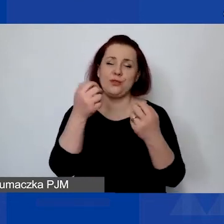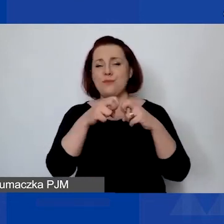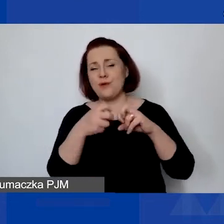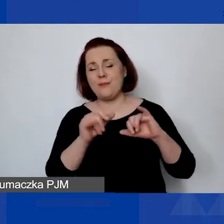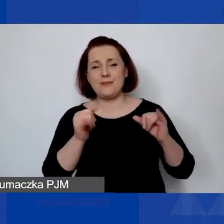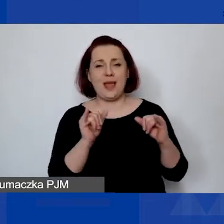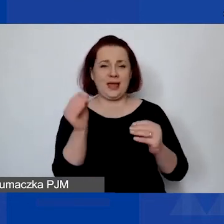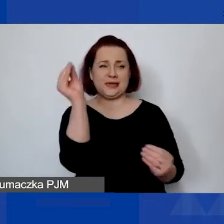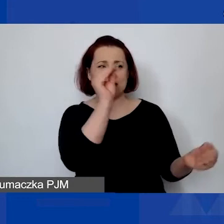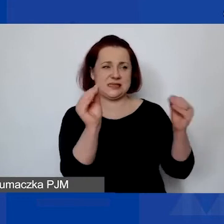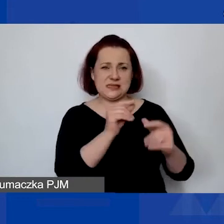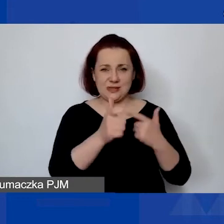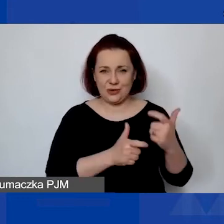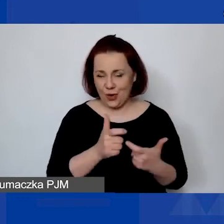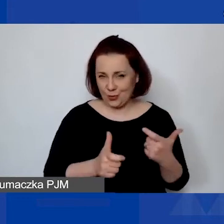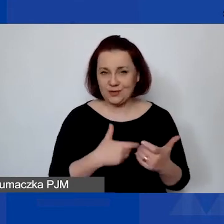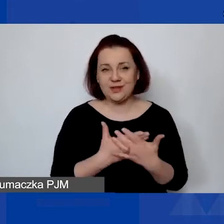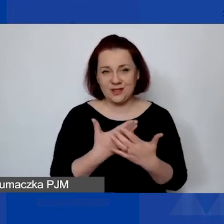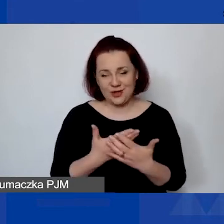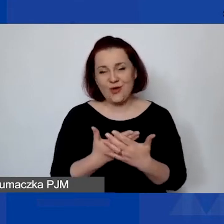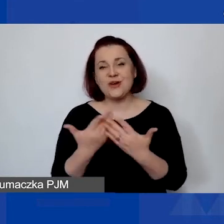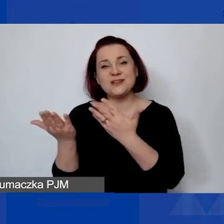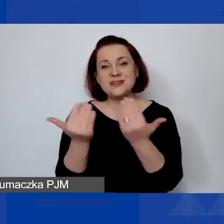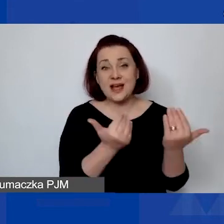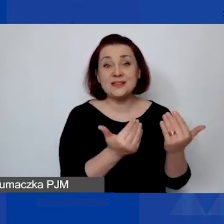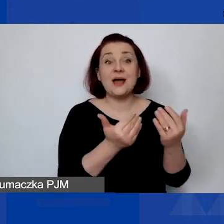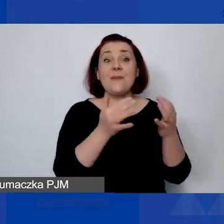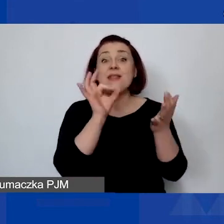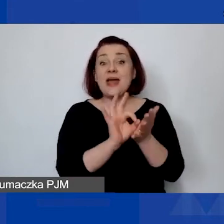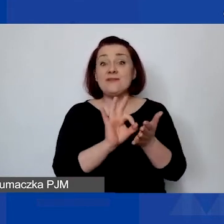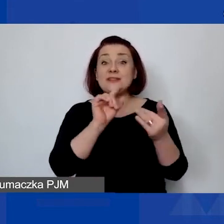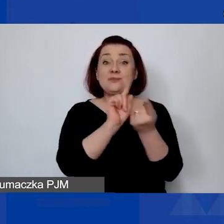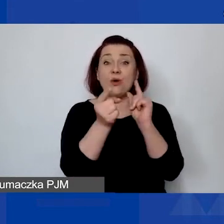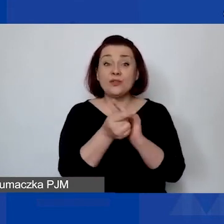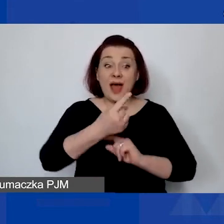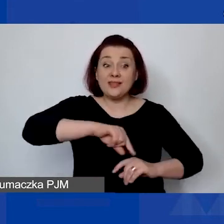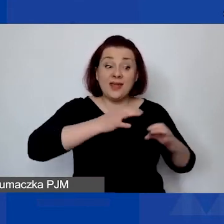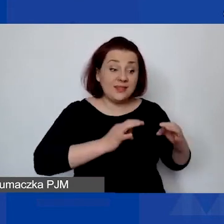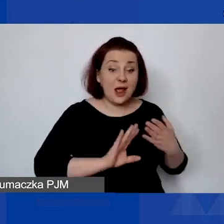Tak że zachęcam nawet po naszym spotkaniu, żeby usiąść i spróbować podejść